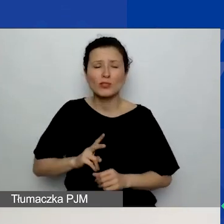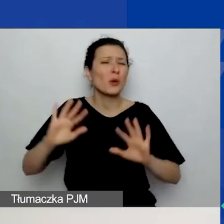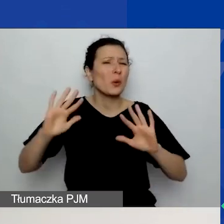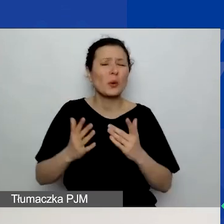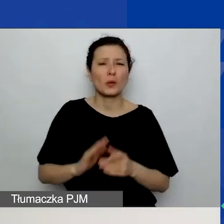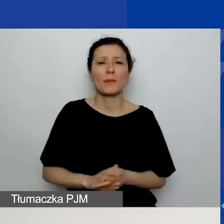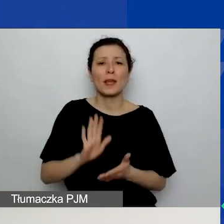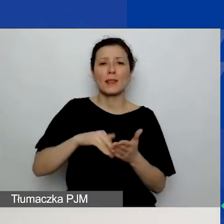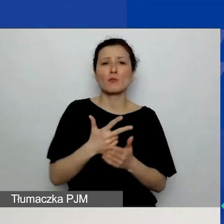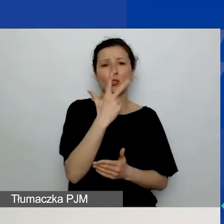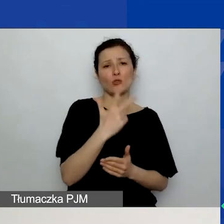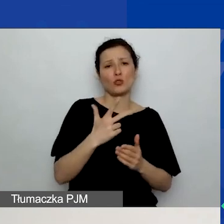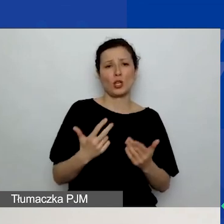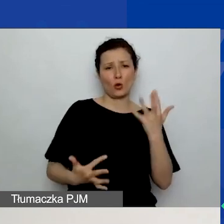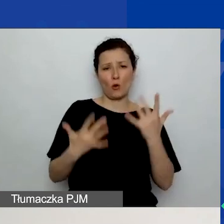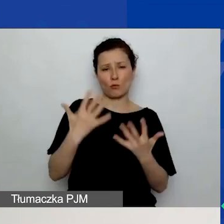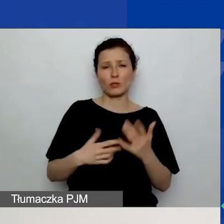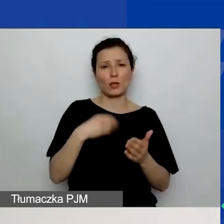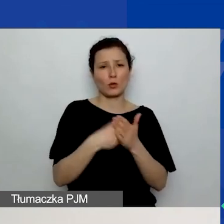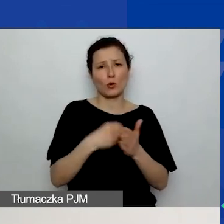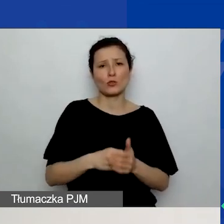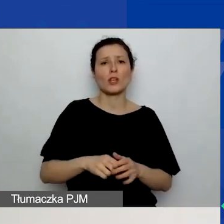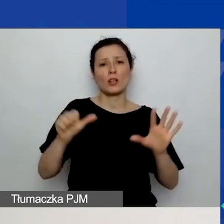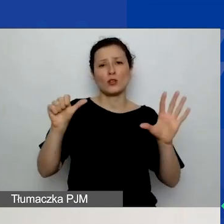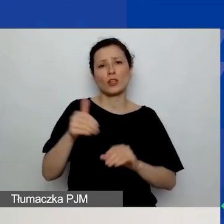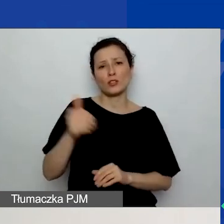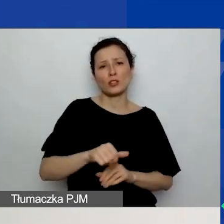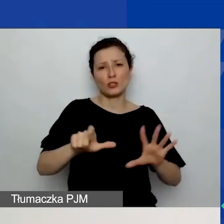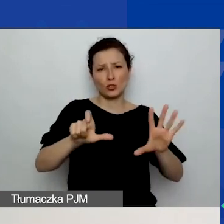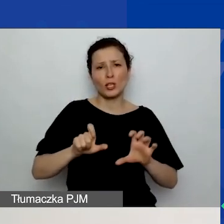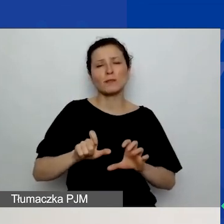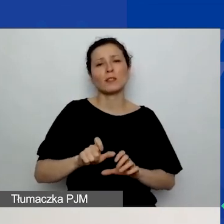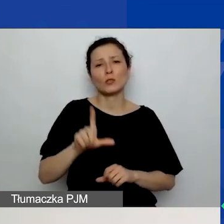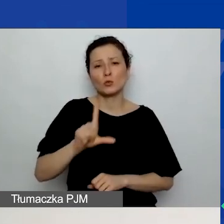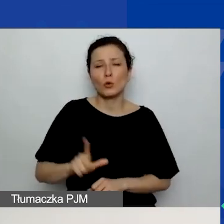Trzy komputery - koszt 6700 zł. Zakup sześciu krzeseł - 2400 zł.